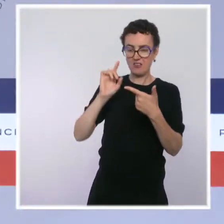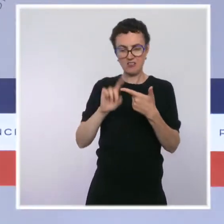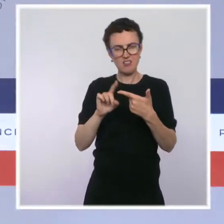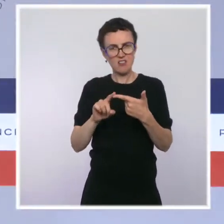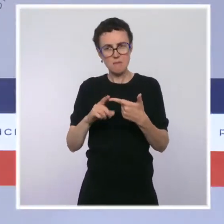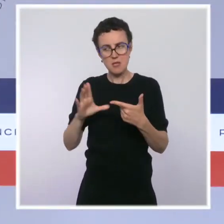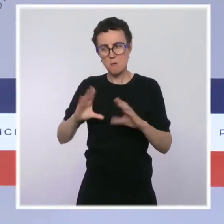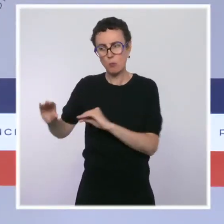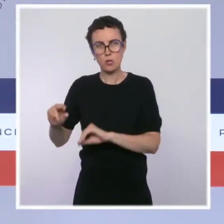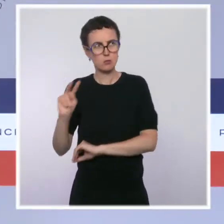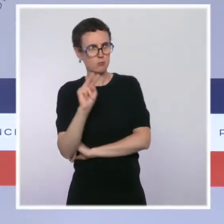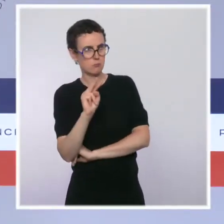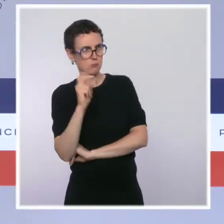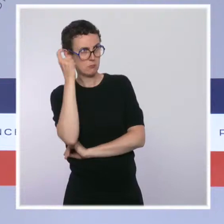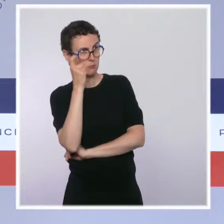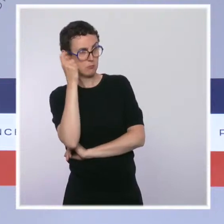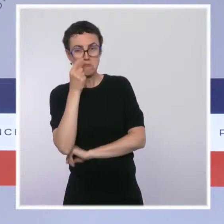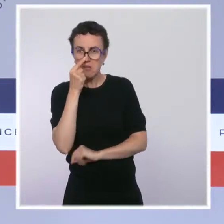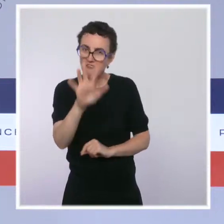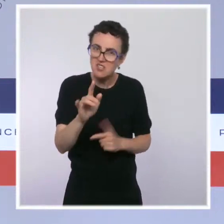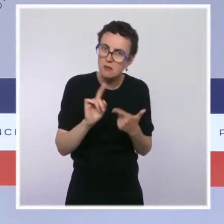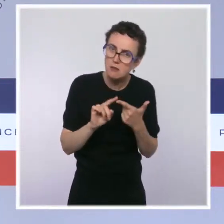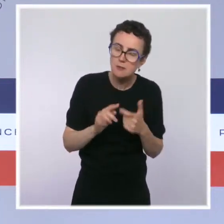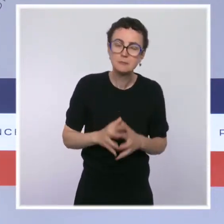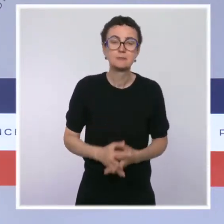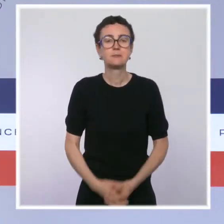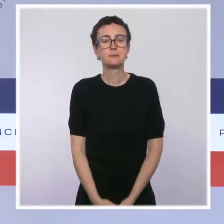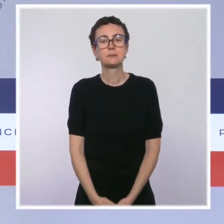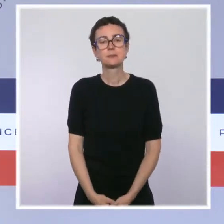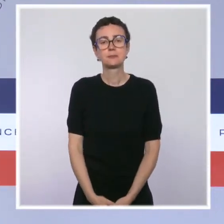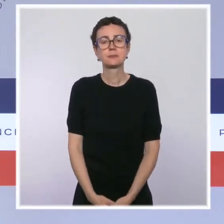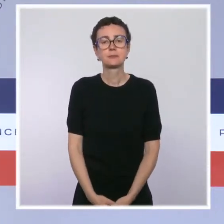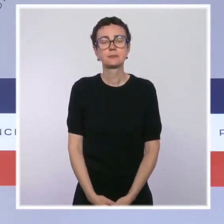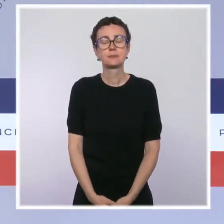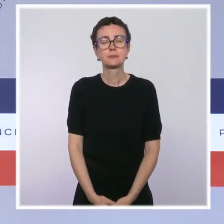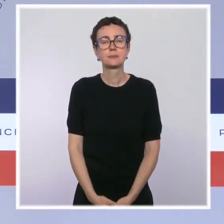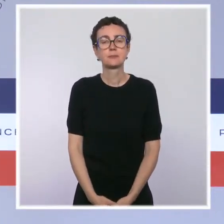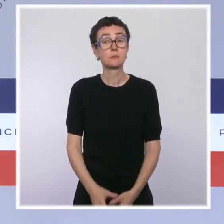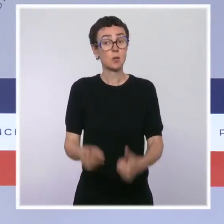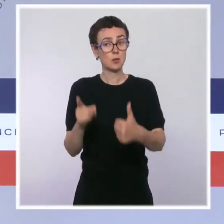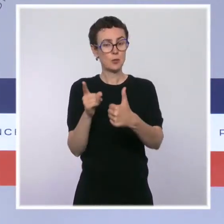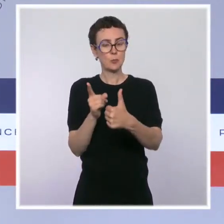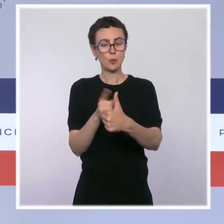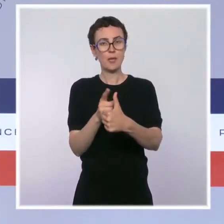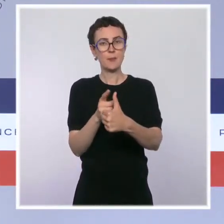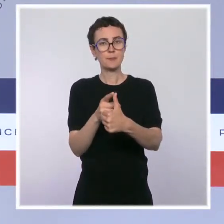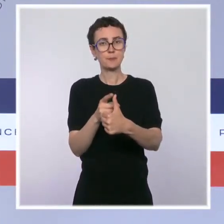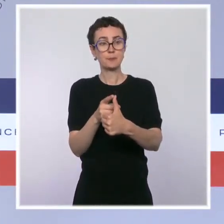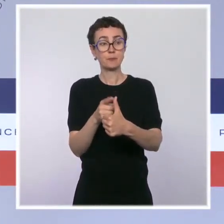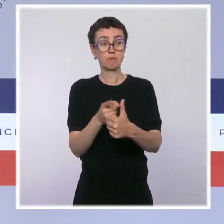Sur le premier point, c'est une solution importante qui est permise par la loi.